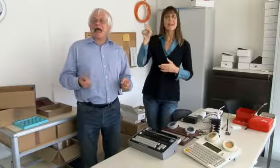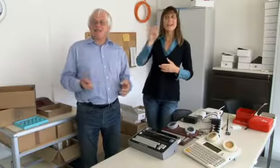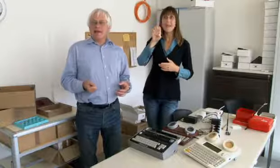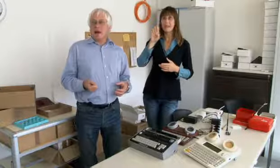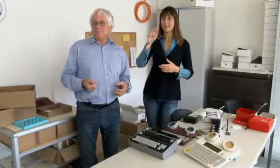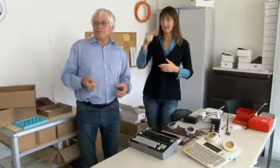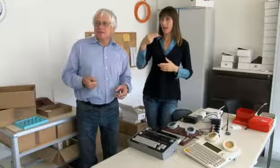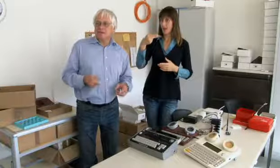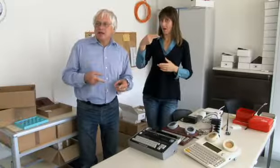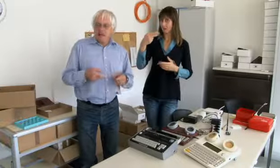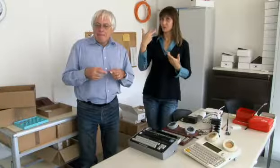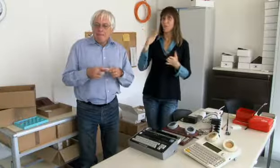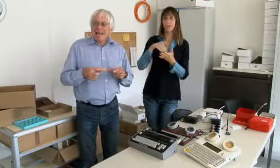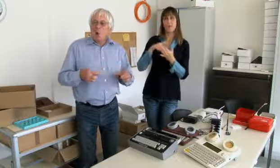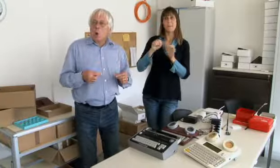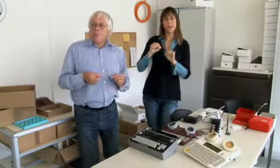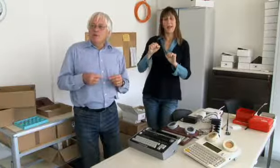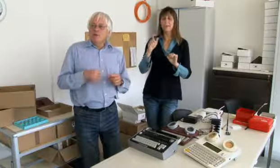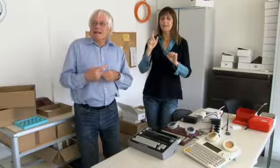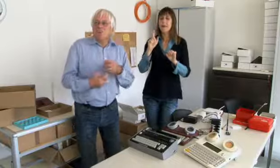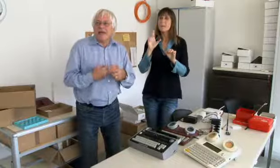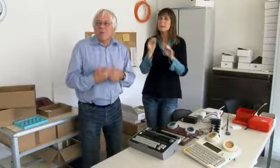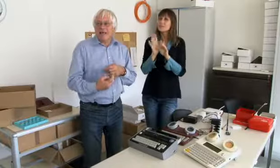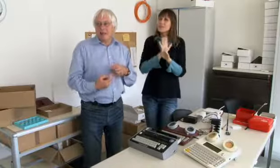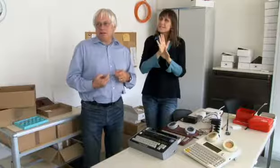und habe aber schon an der ETH